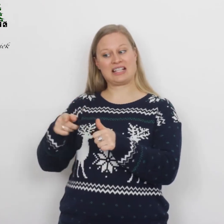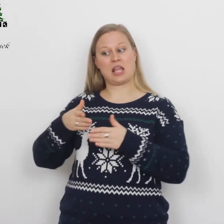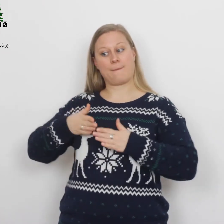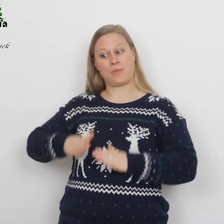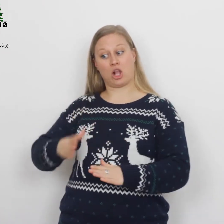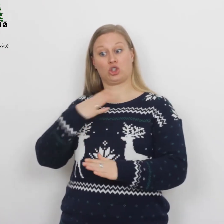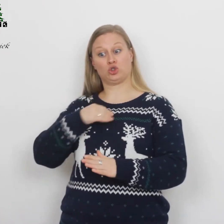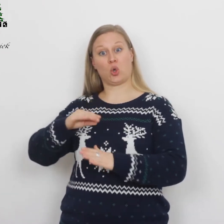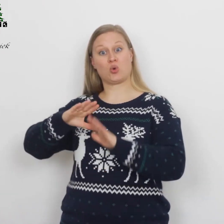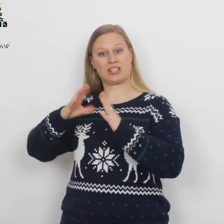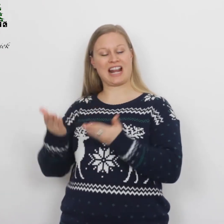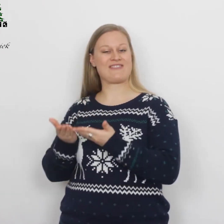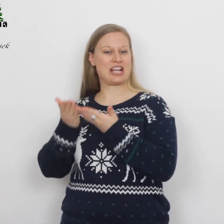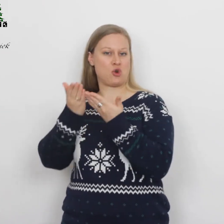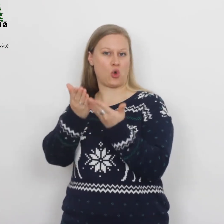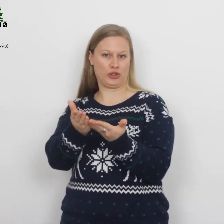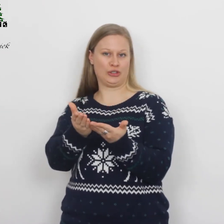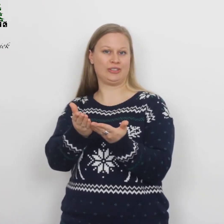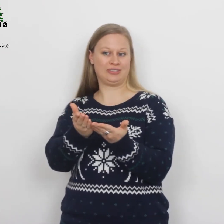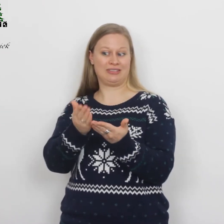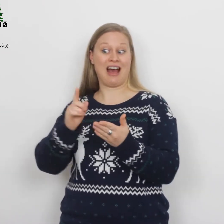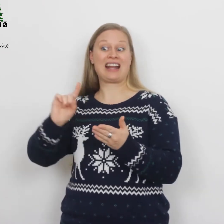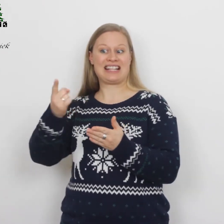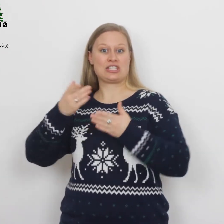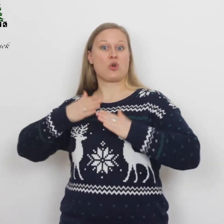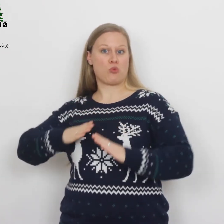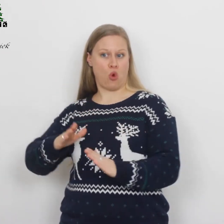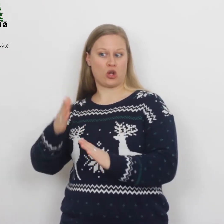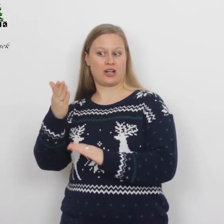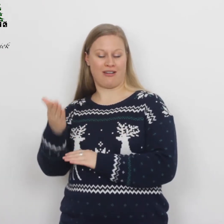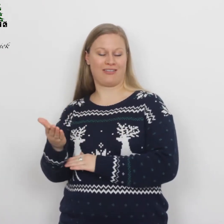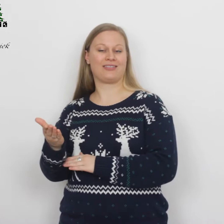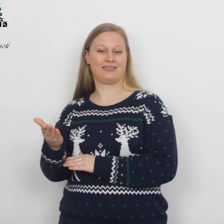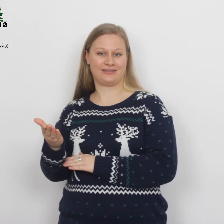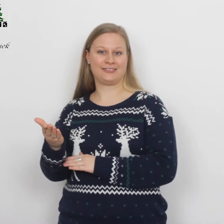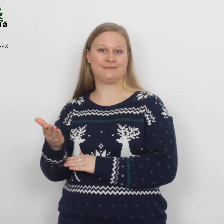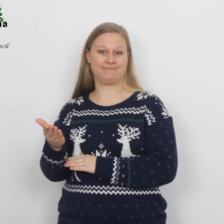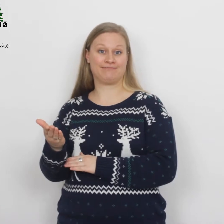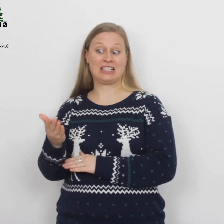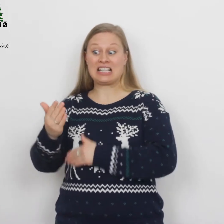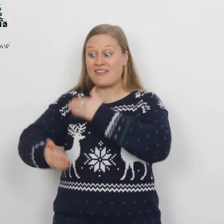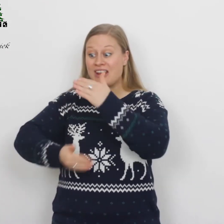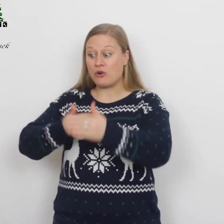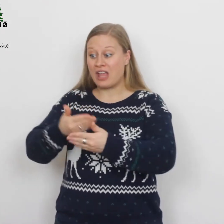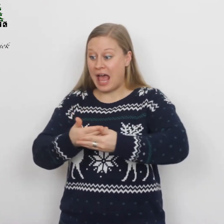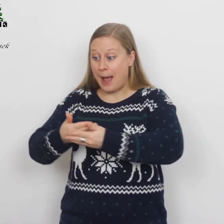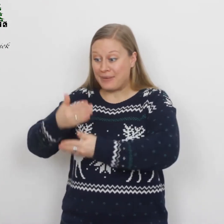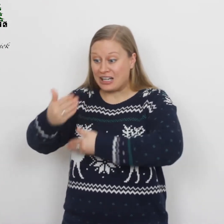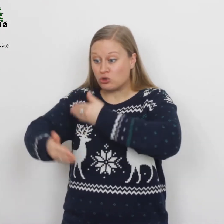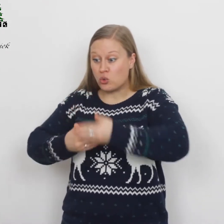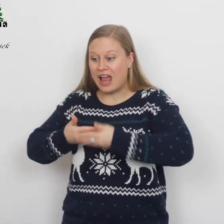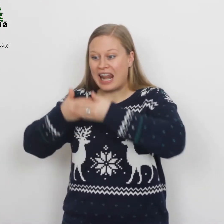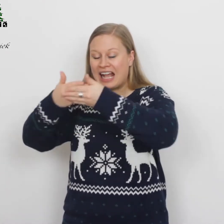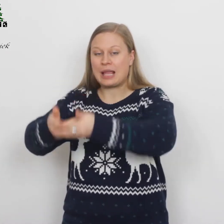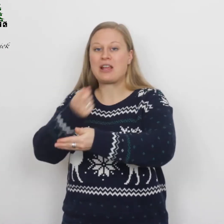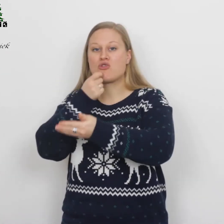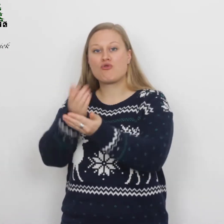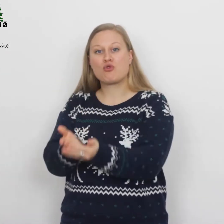…een zoon ter wereld, haar eerstgeborene. Ze wikkelde hem in een doek en legde hem in een voederbak,